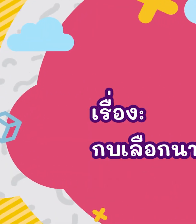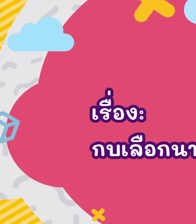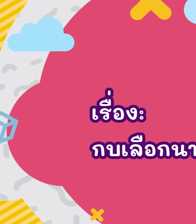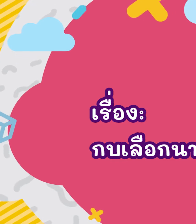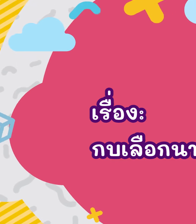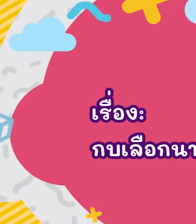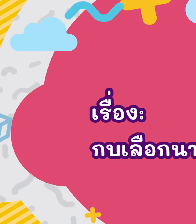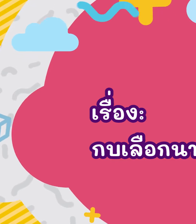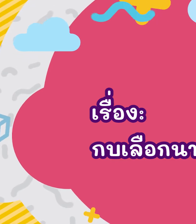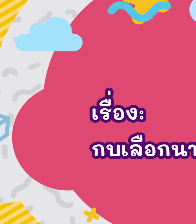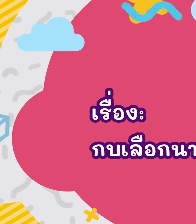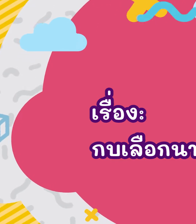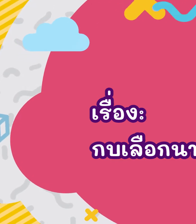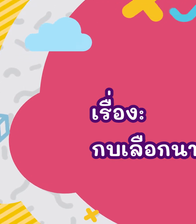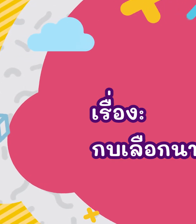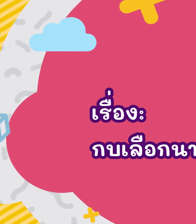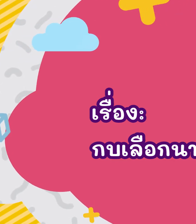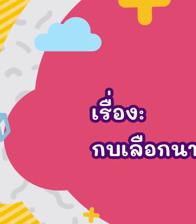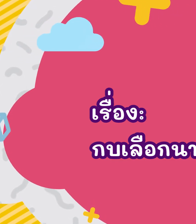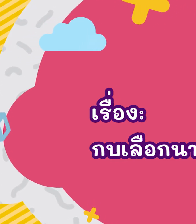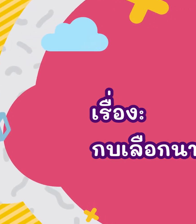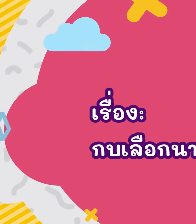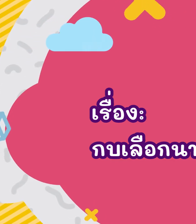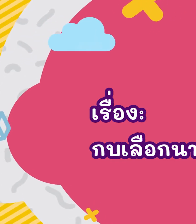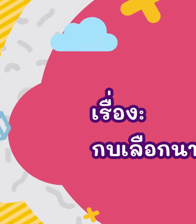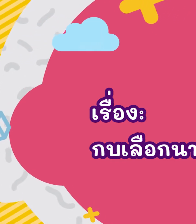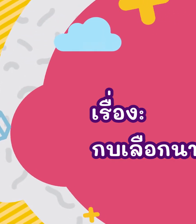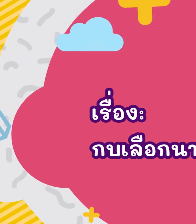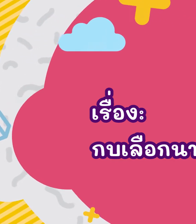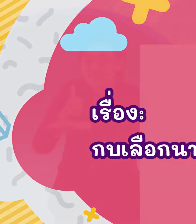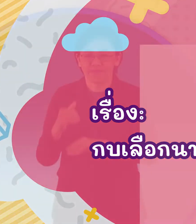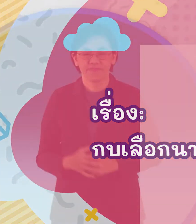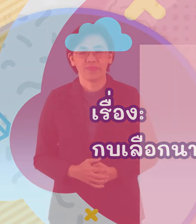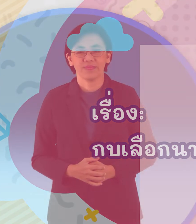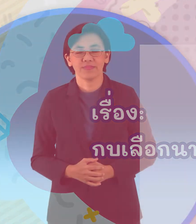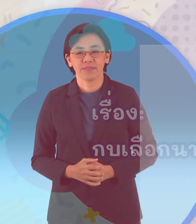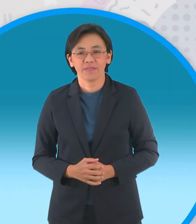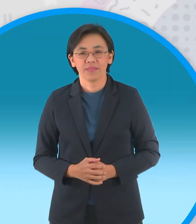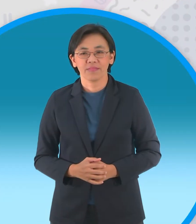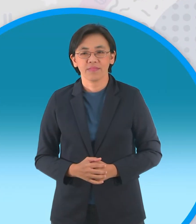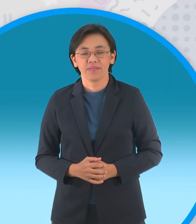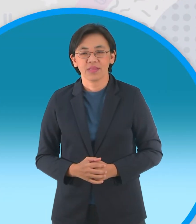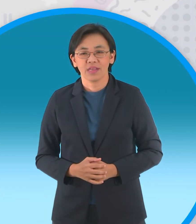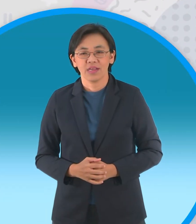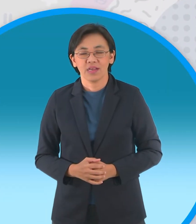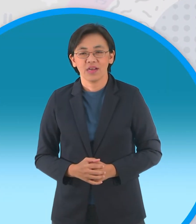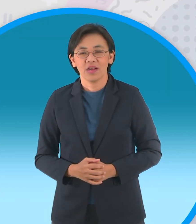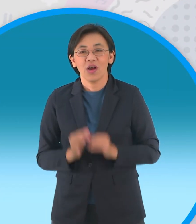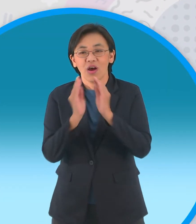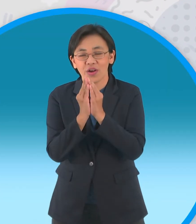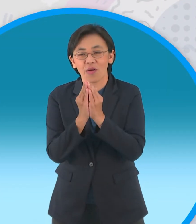นิทานกบเลือกนาย บนกอดอกบัวบานกลางบึงใหญ่เป็นที่อาศัย